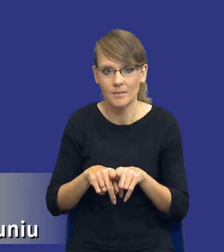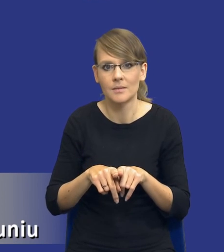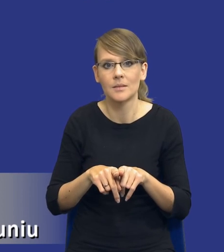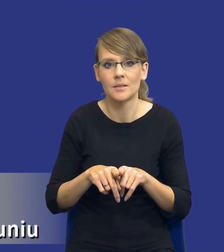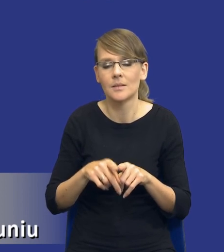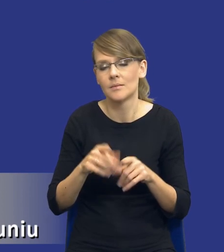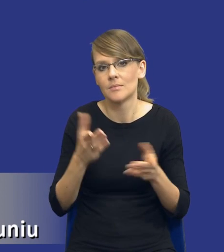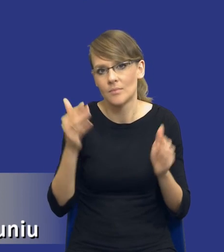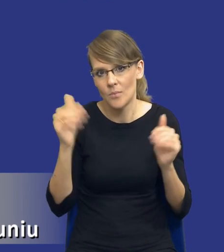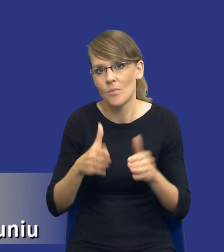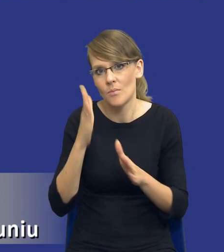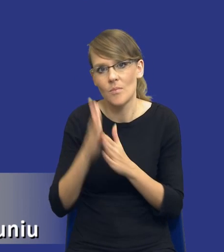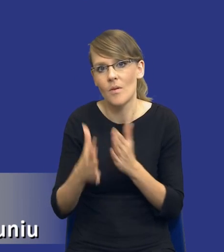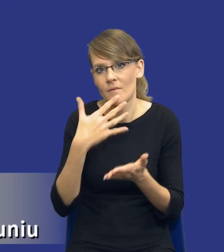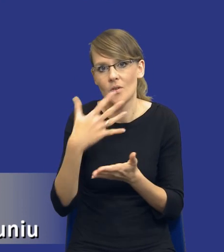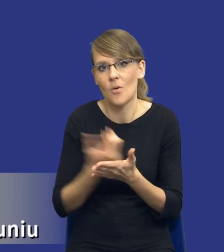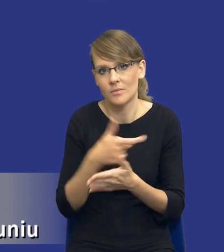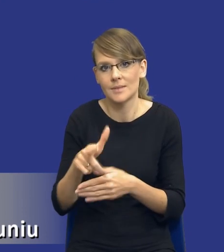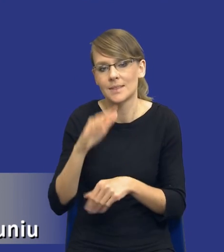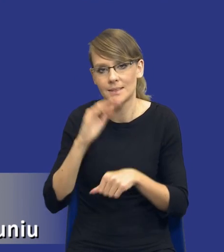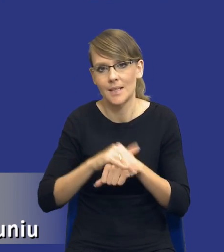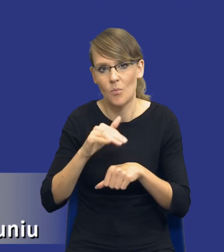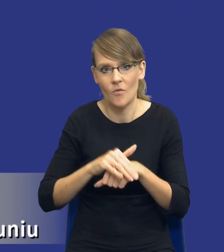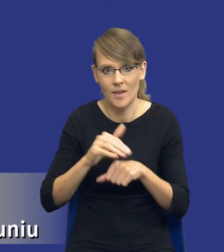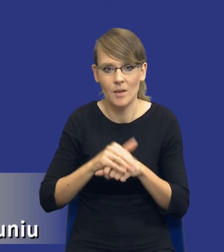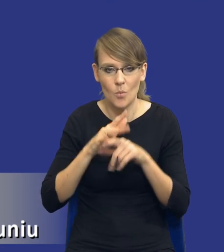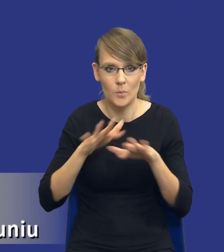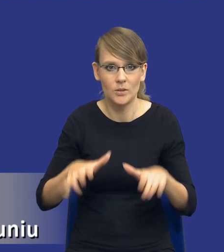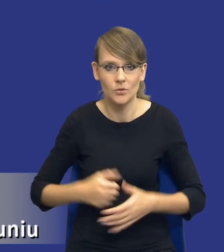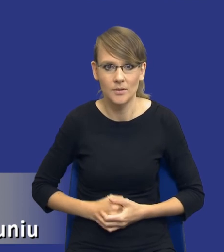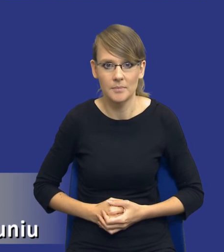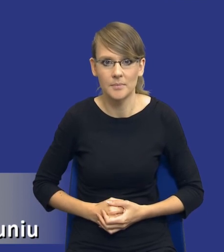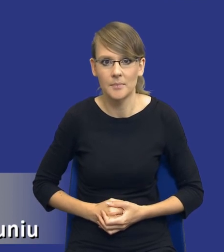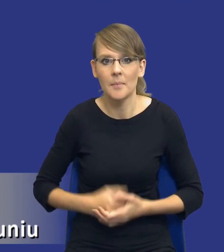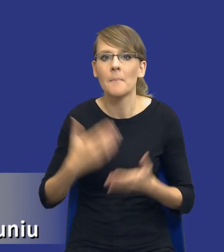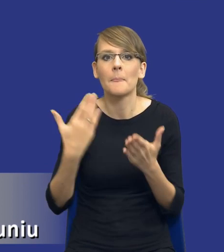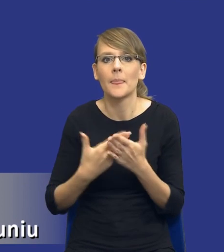wykorzystane w zamówieniu, w konkretnym zamówieniu publicznym. I dlatego też